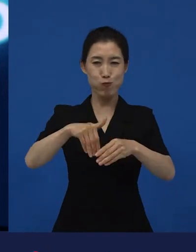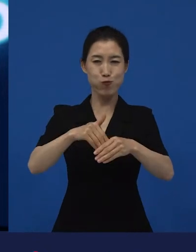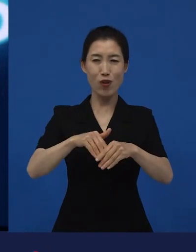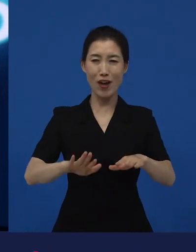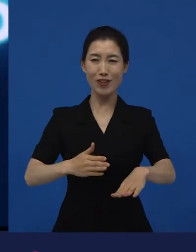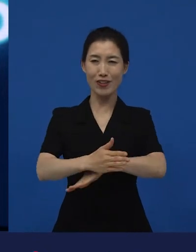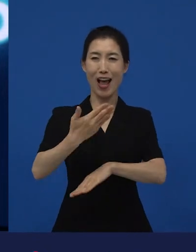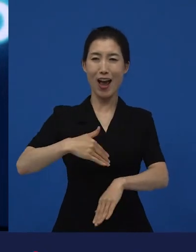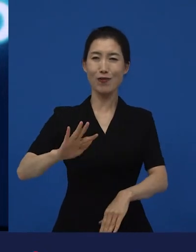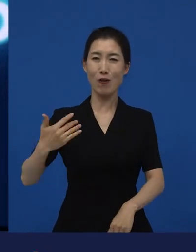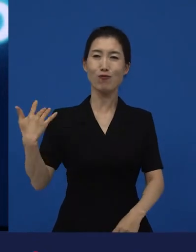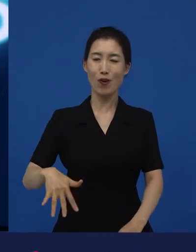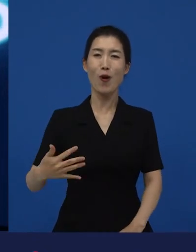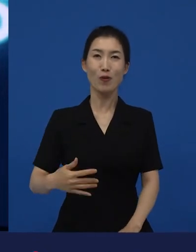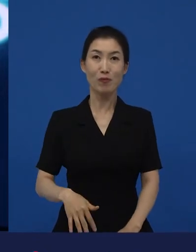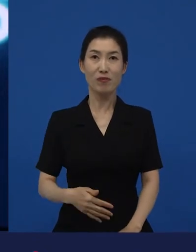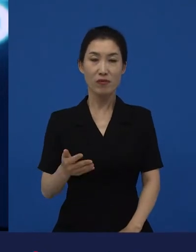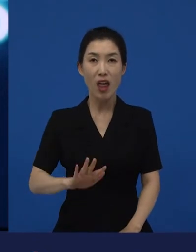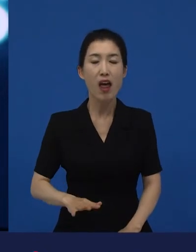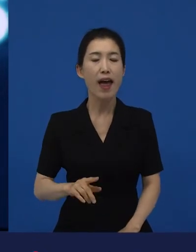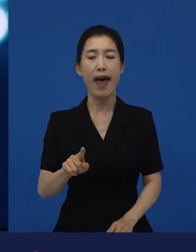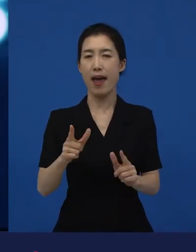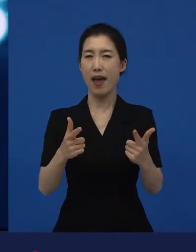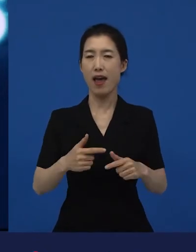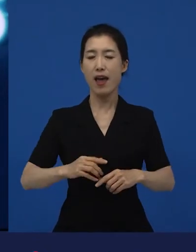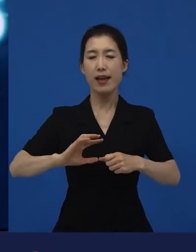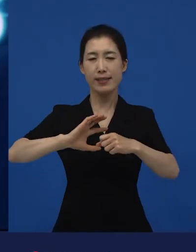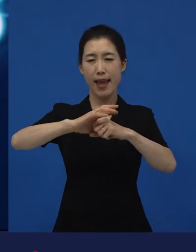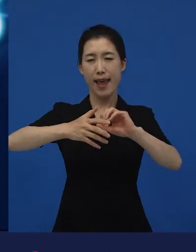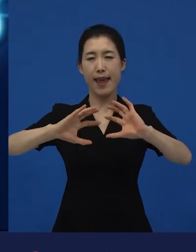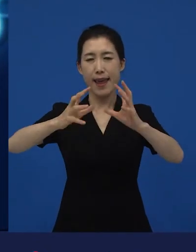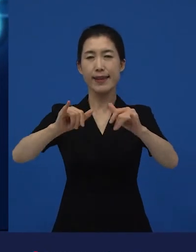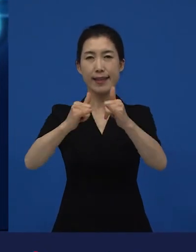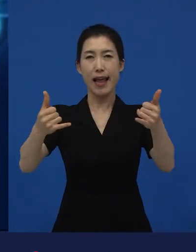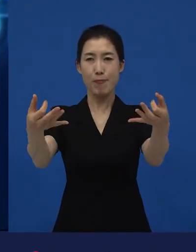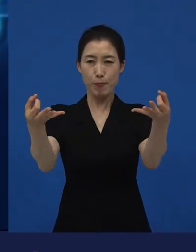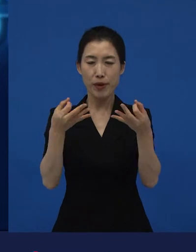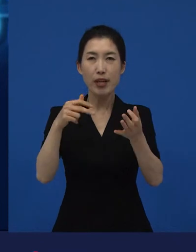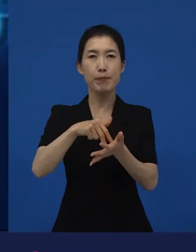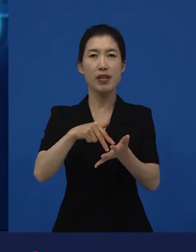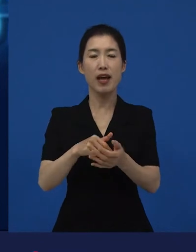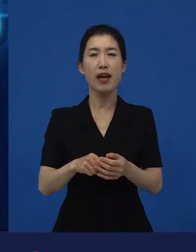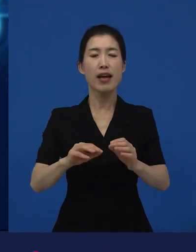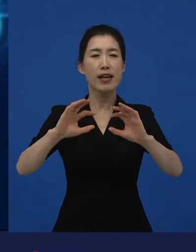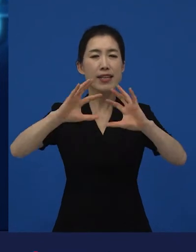세계 사람들이 봤을 때는 여기서 세계 사람들이라는 건, 영화를 많이 보는